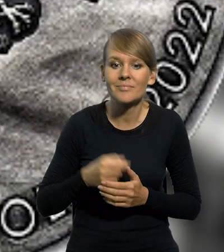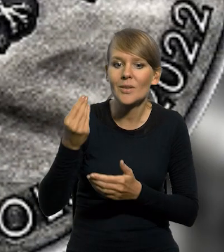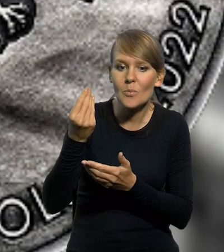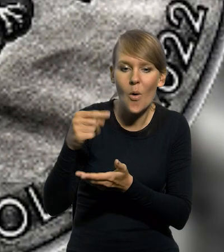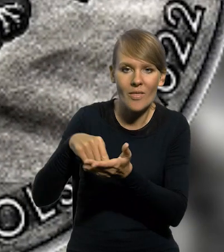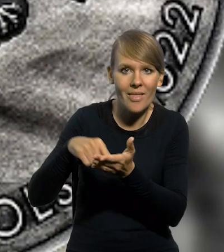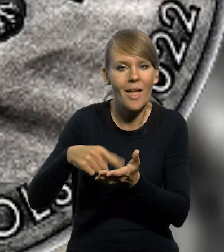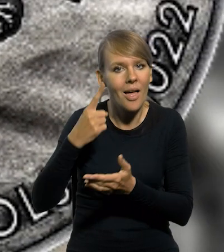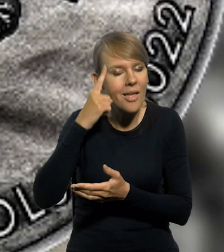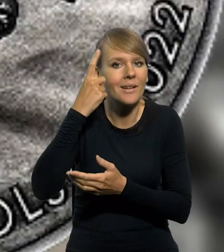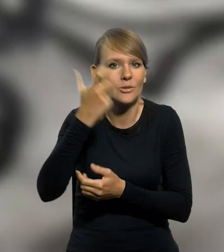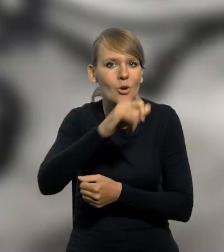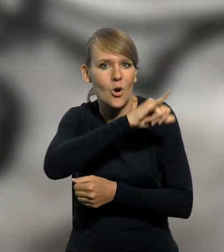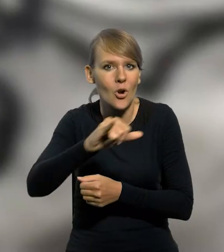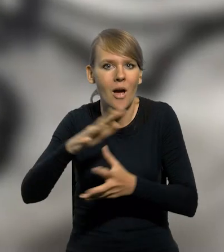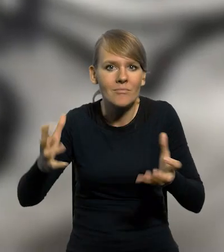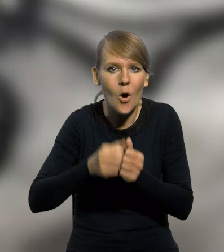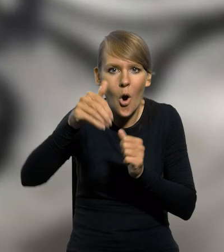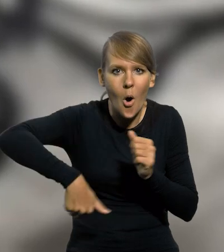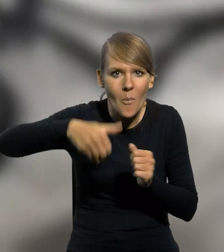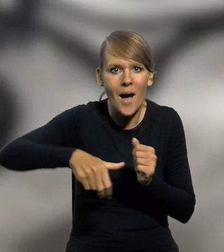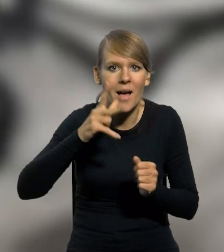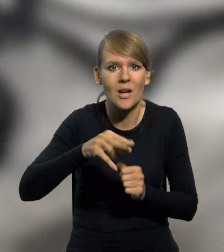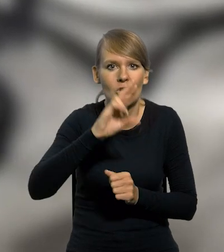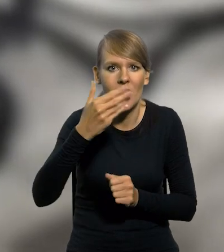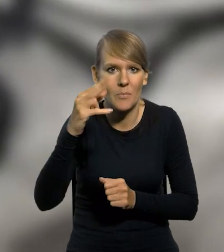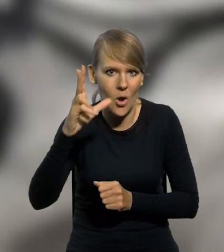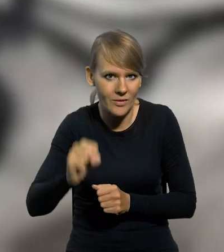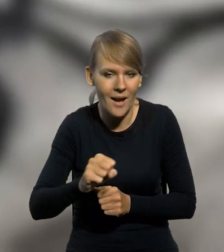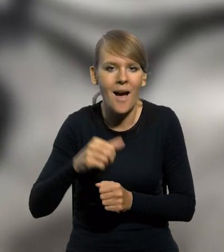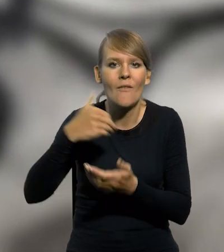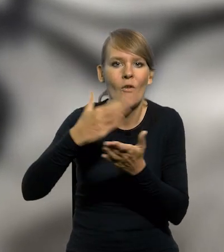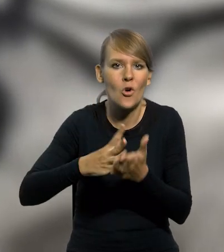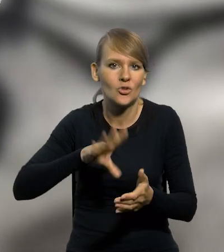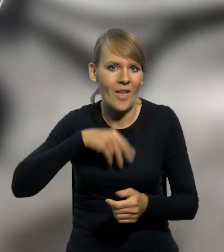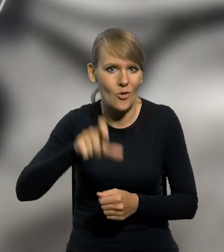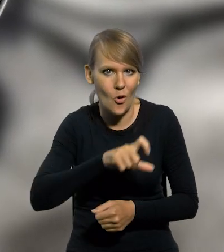Moneta upamiętnia setną rocznicę odkrycia kopalni w Krzemionkach, zlokalizowanej w województwie świętokrzyskim,